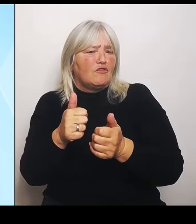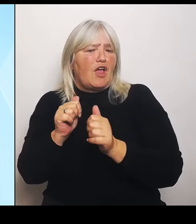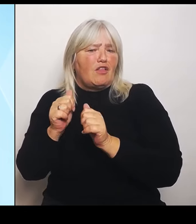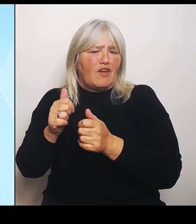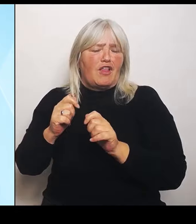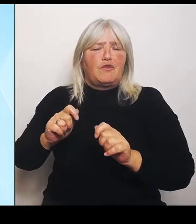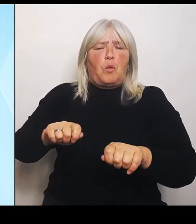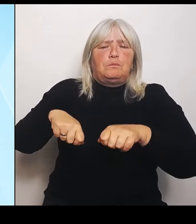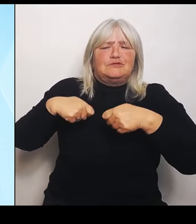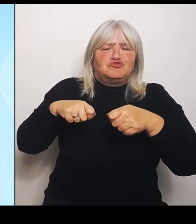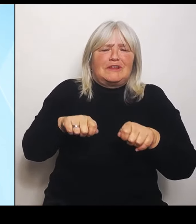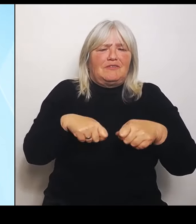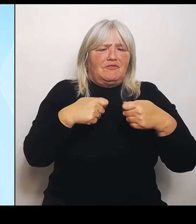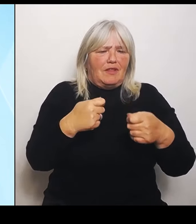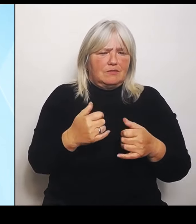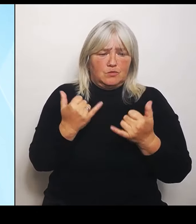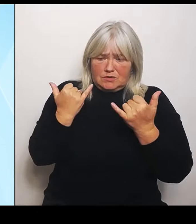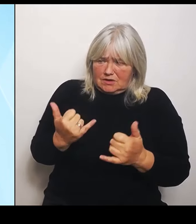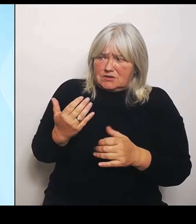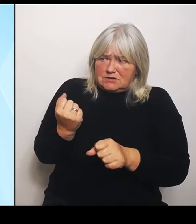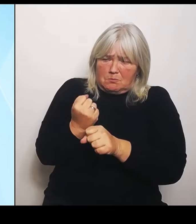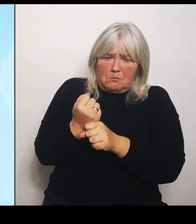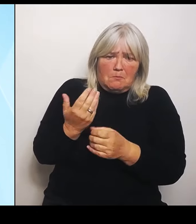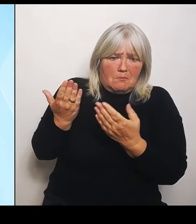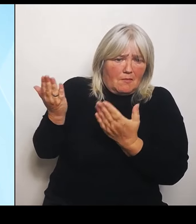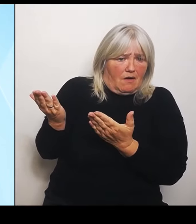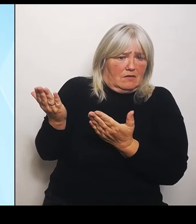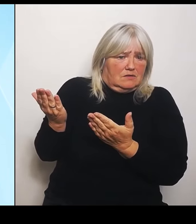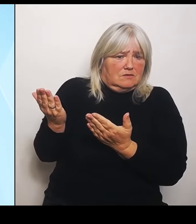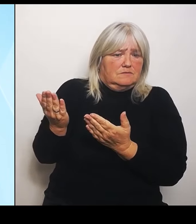Dort, wo wir im Gegensatz zur Bundesregierung